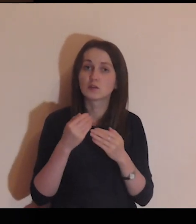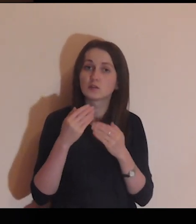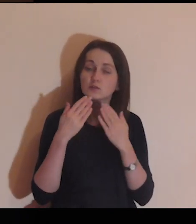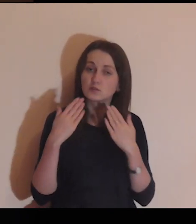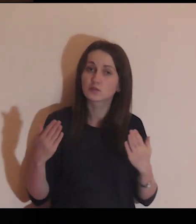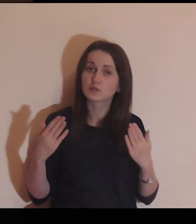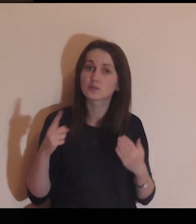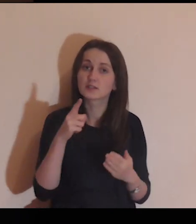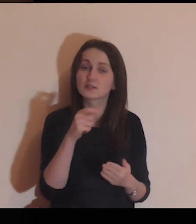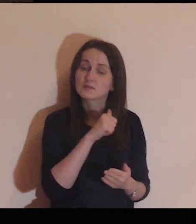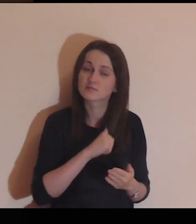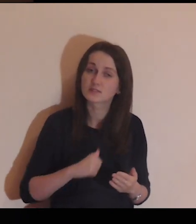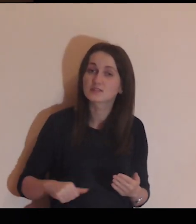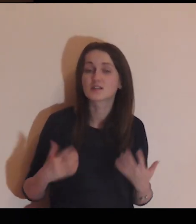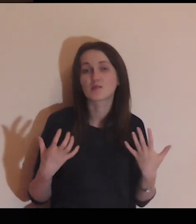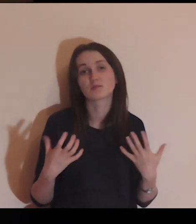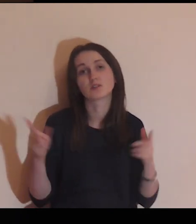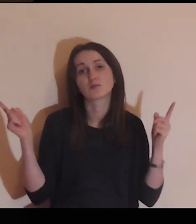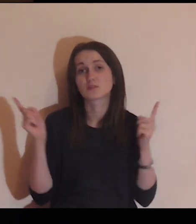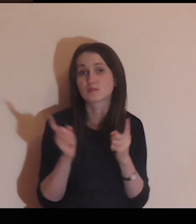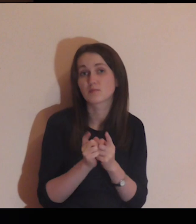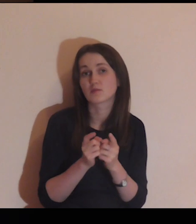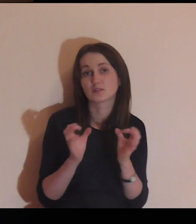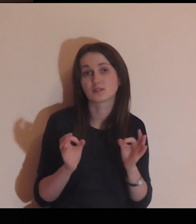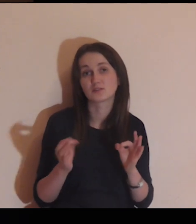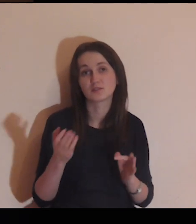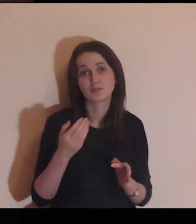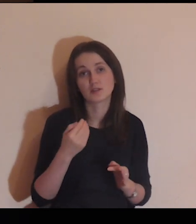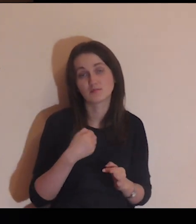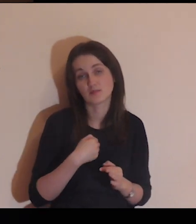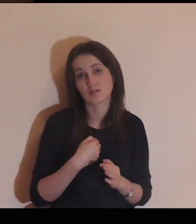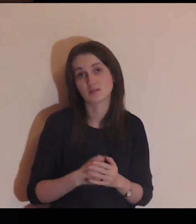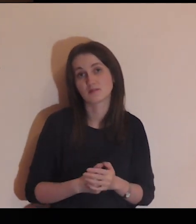dziękuję Ci, że Ty sam chciałeś spotkać się dziś ze mną,